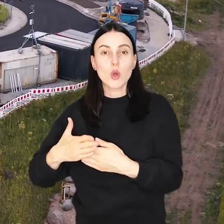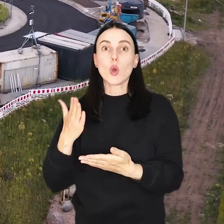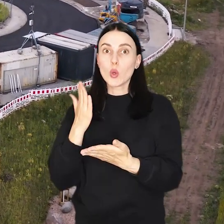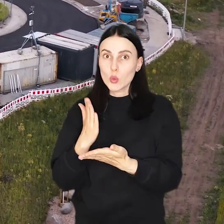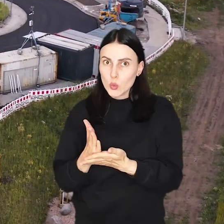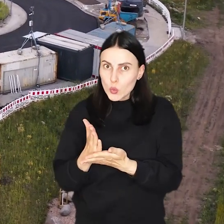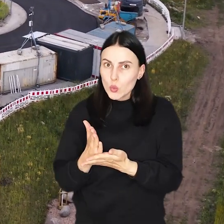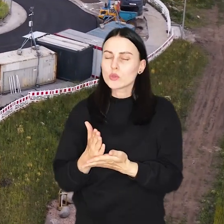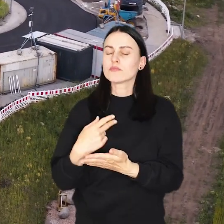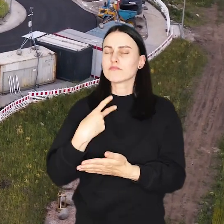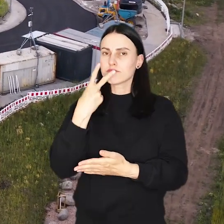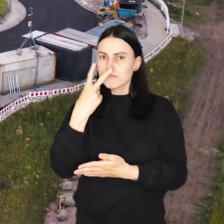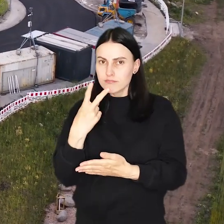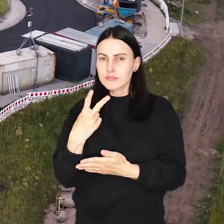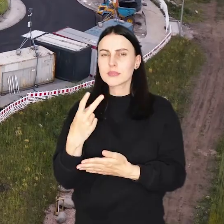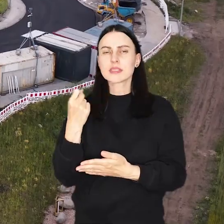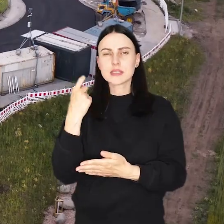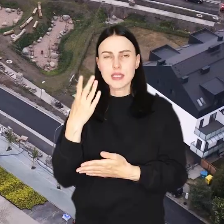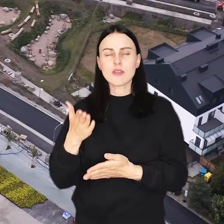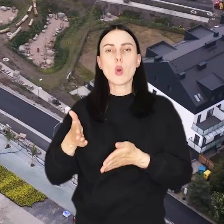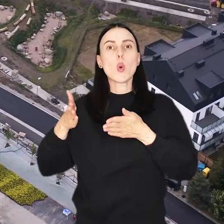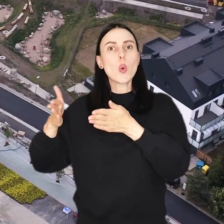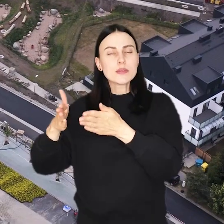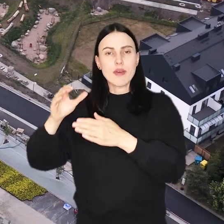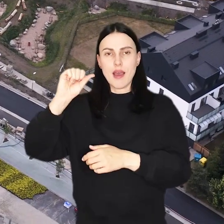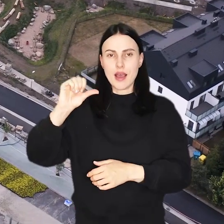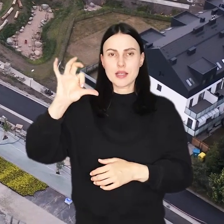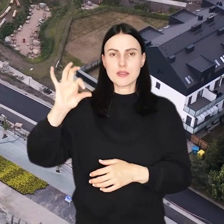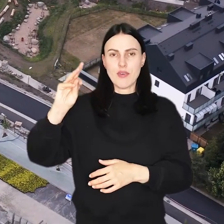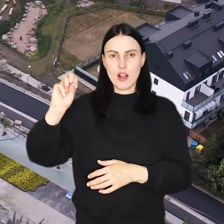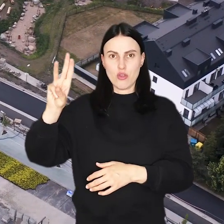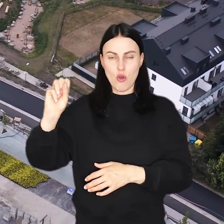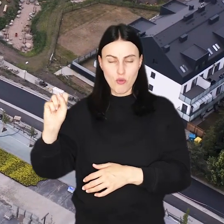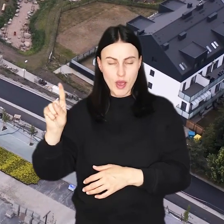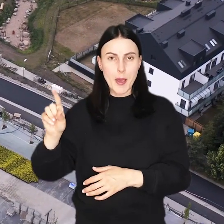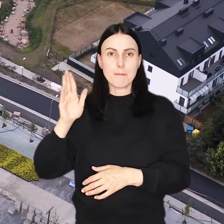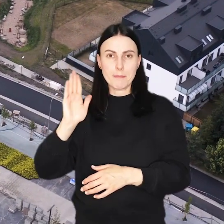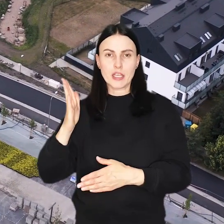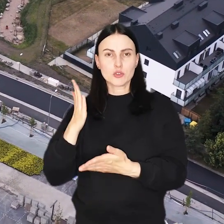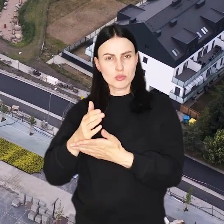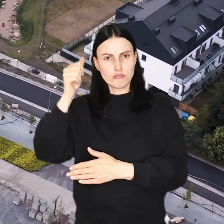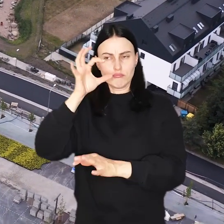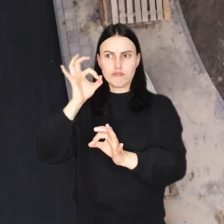I... Już bardzo niewiele brakuje do tego, aby ulica Asfaltowa była taką nie tylko z nazwy.